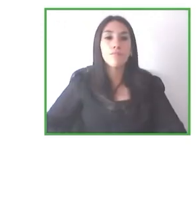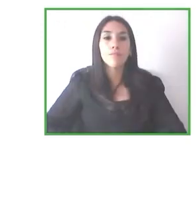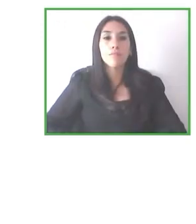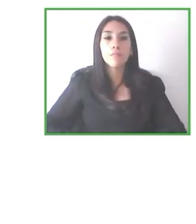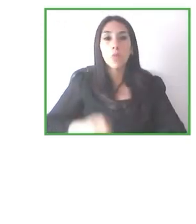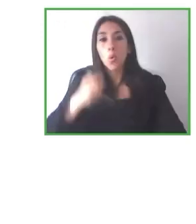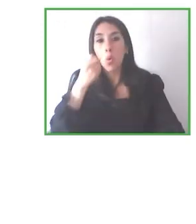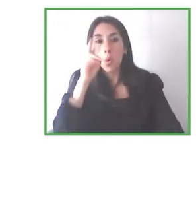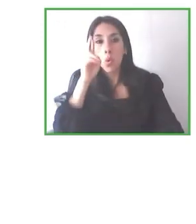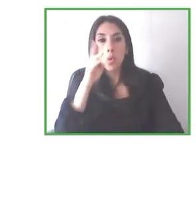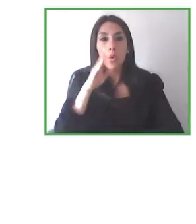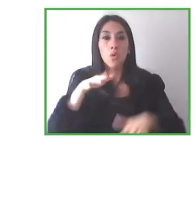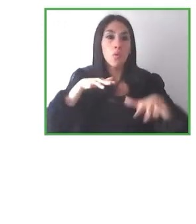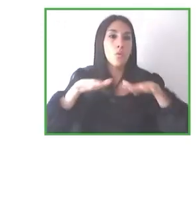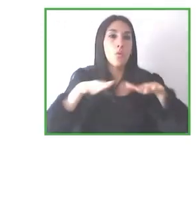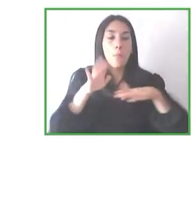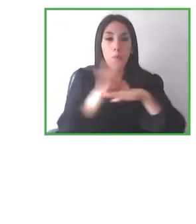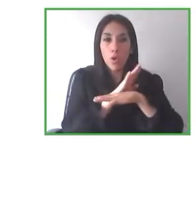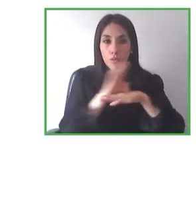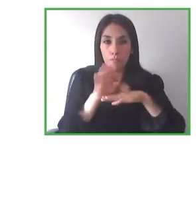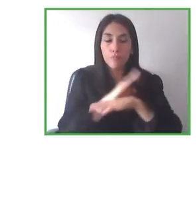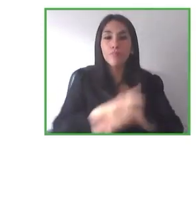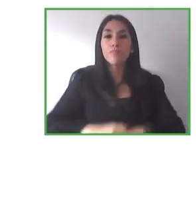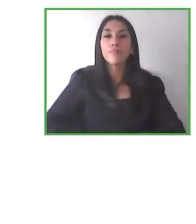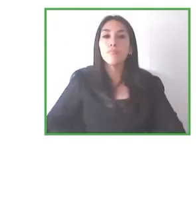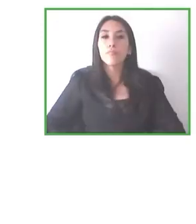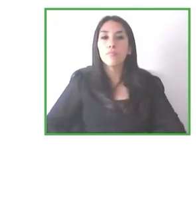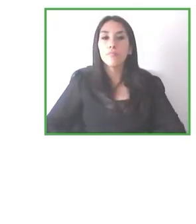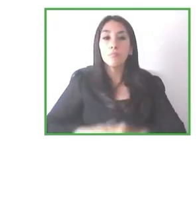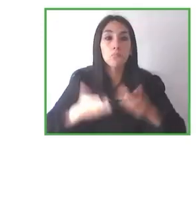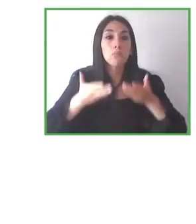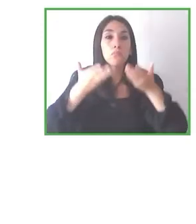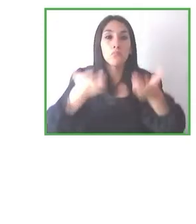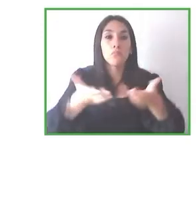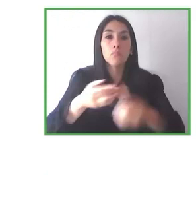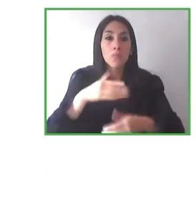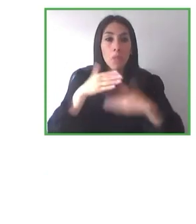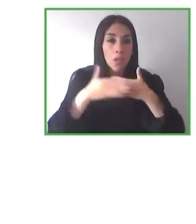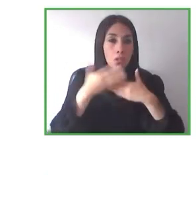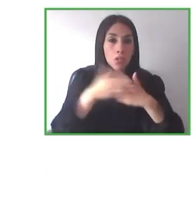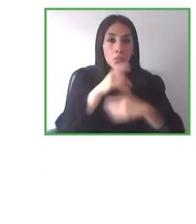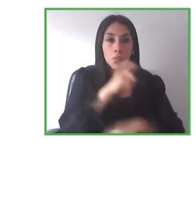social, resolviendo problemas reales, problemas que existen actualmente, que no, a